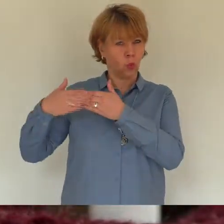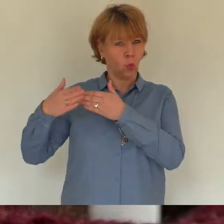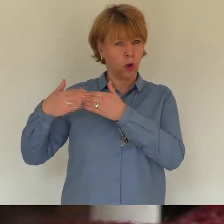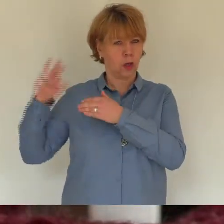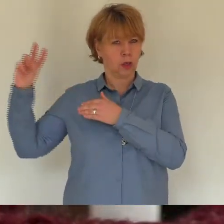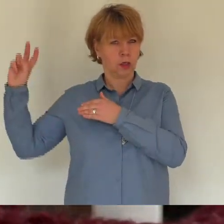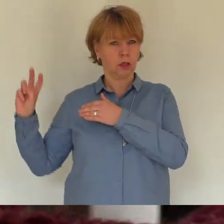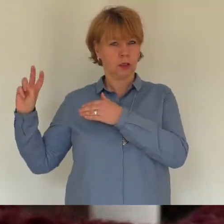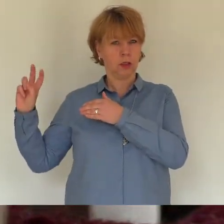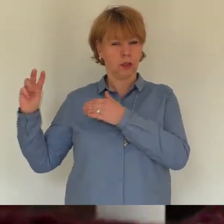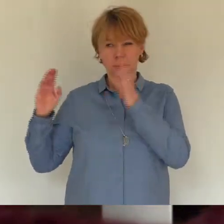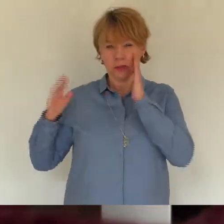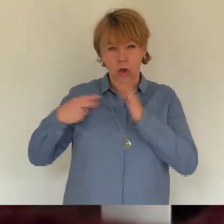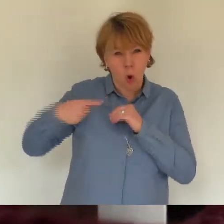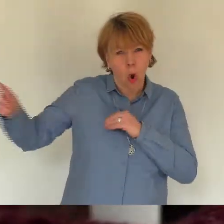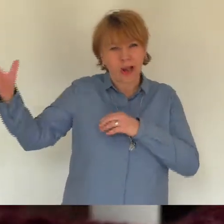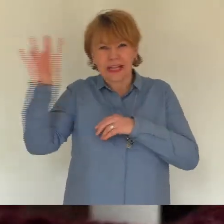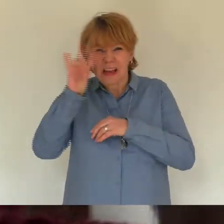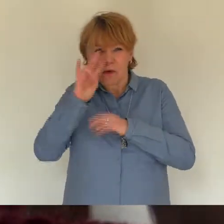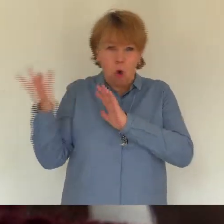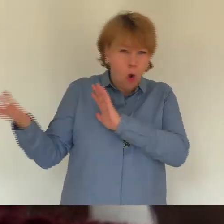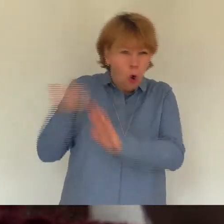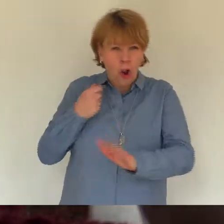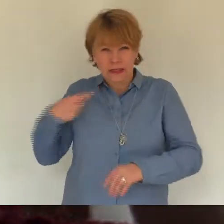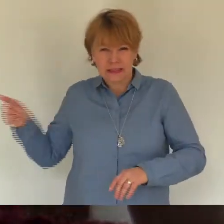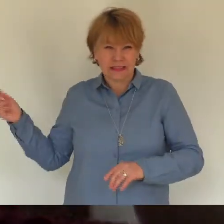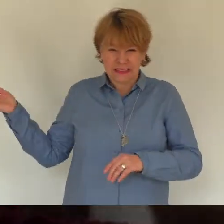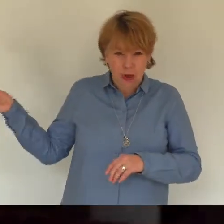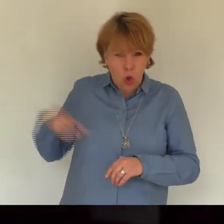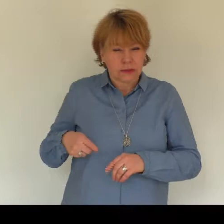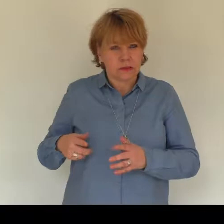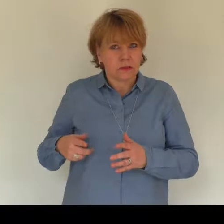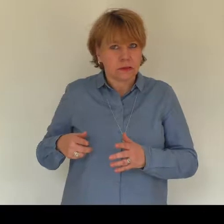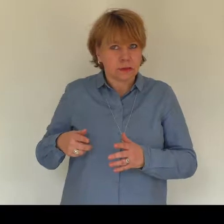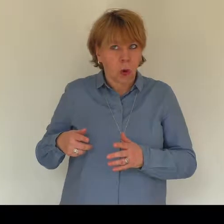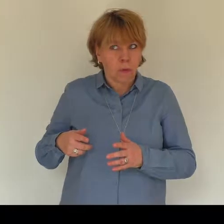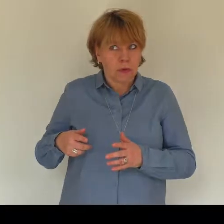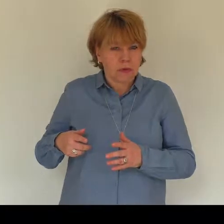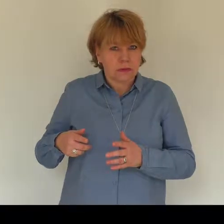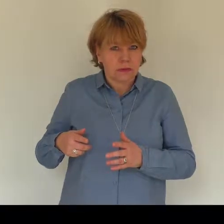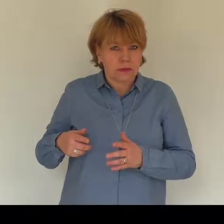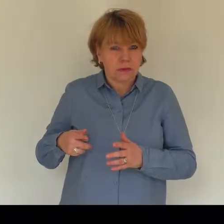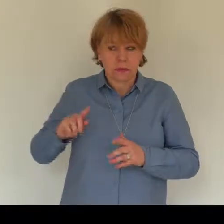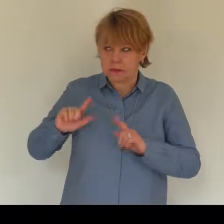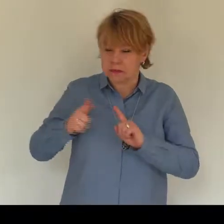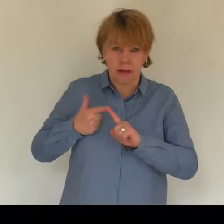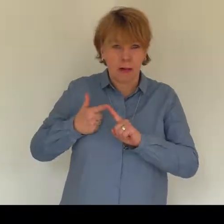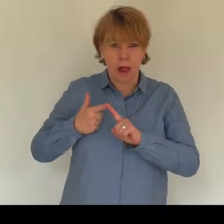Viermal. Ich hechel. Fünfmal. Das Licht geht an.